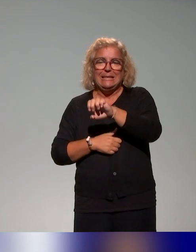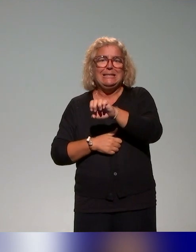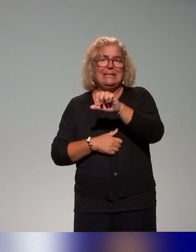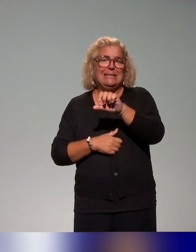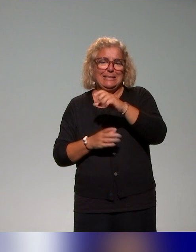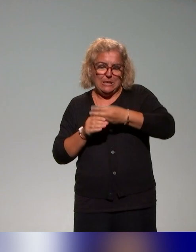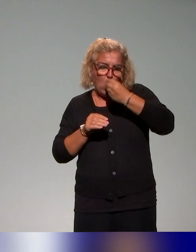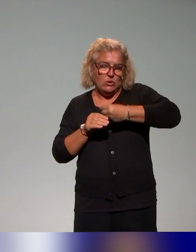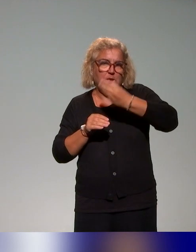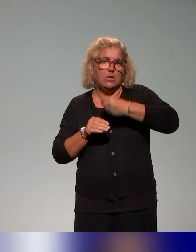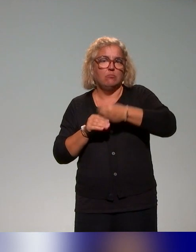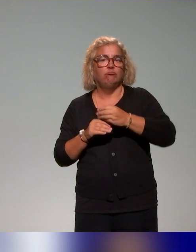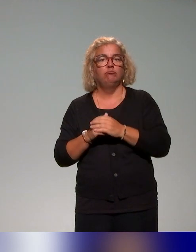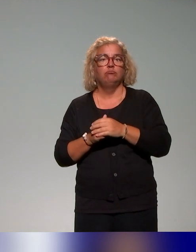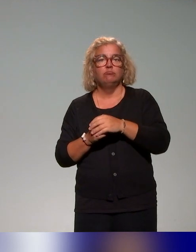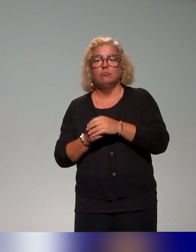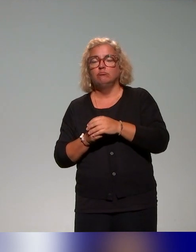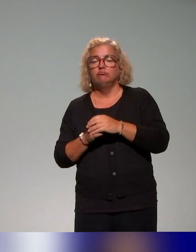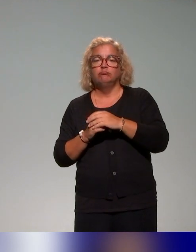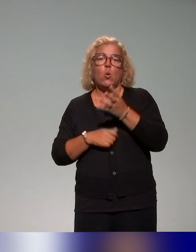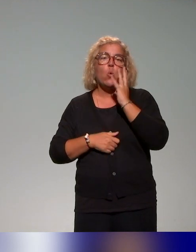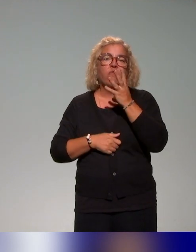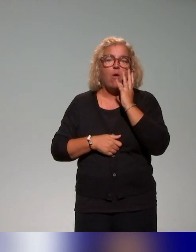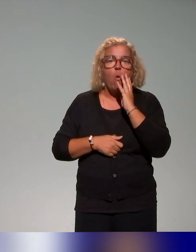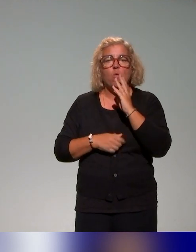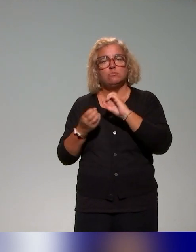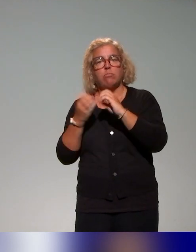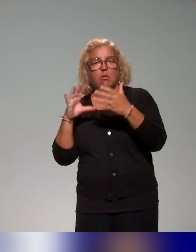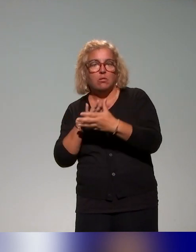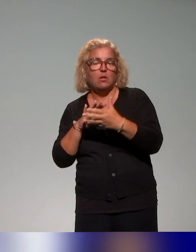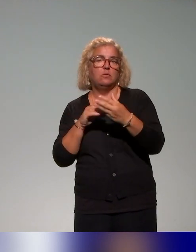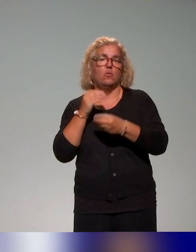plus classiques, des webinaires ou encore des guides de formation.